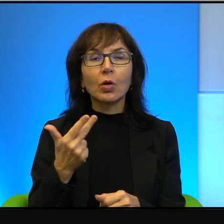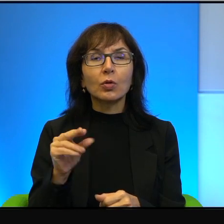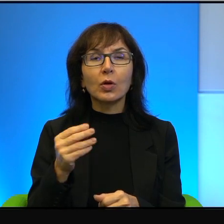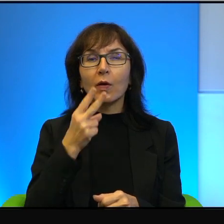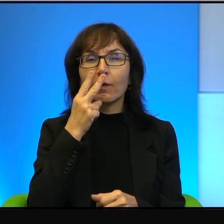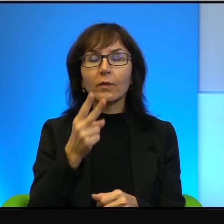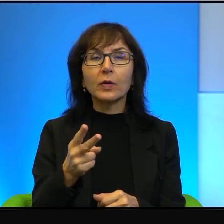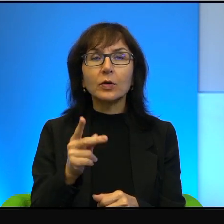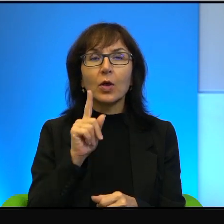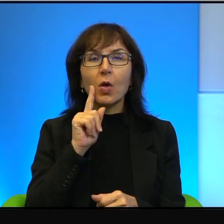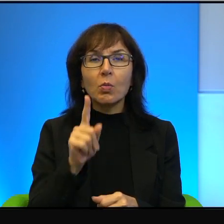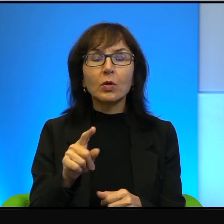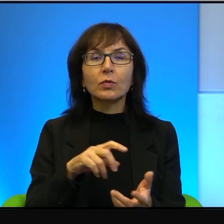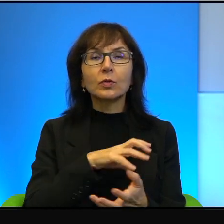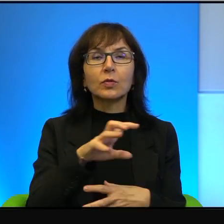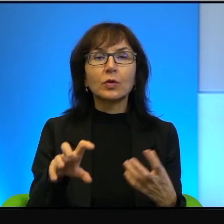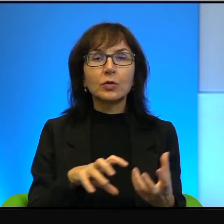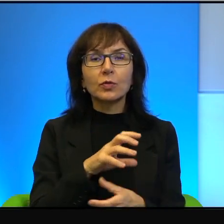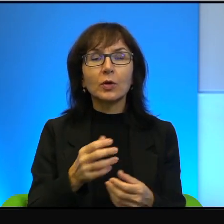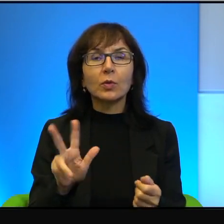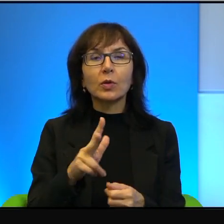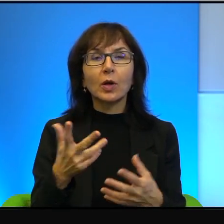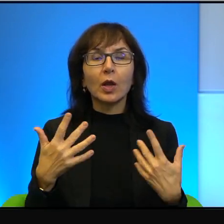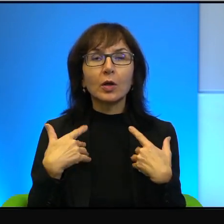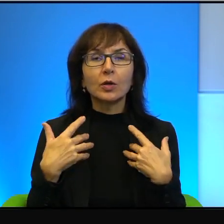w jakim przyszło mu żyć. Kiedy Arabowie napadali na Izrael,